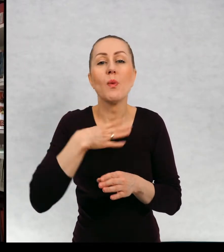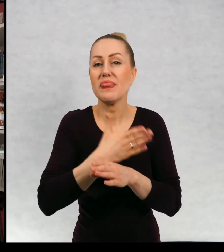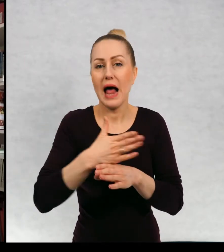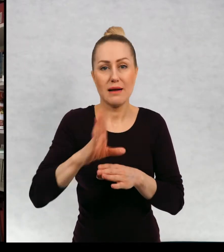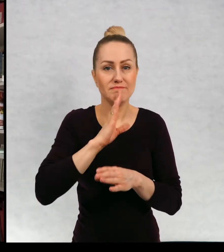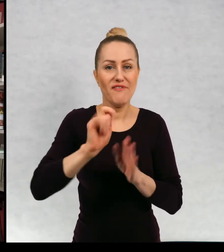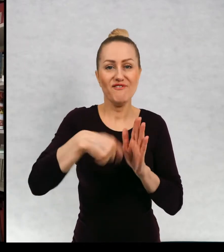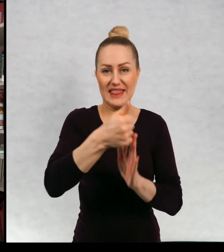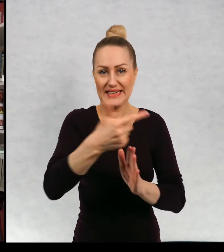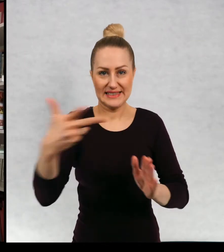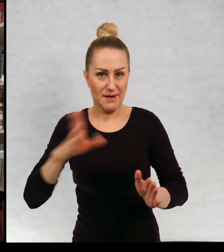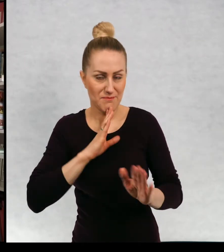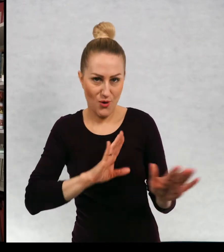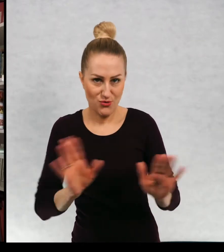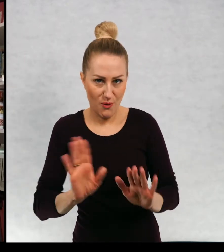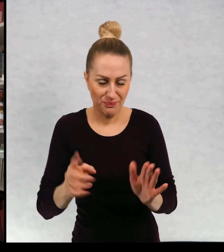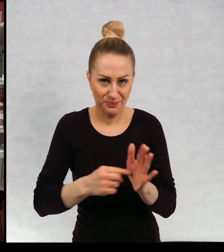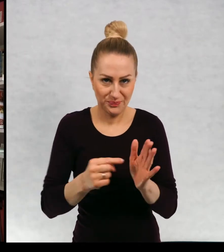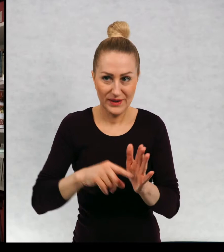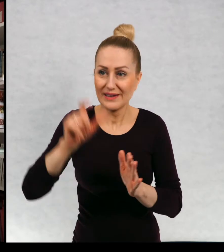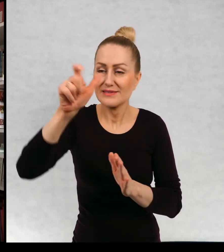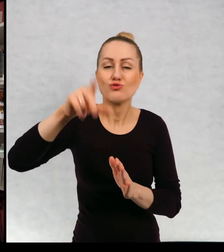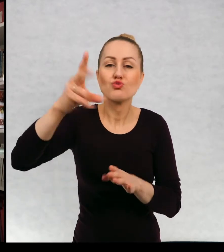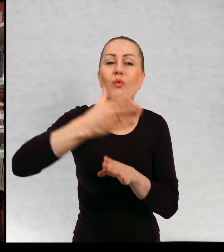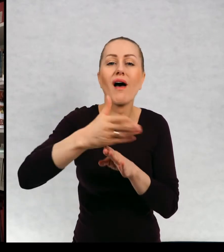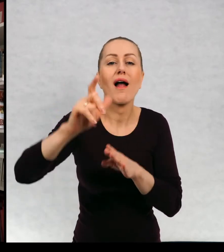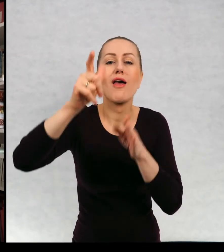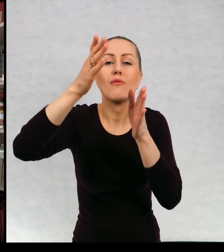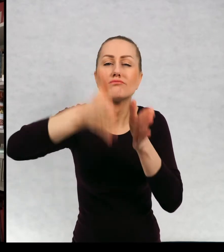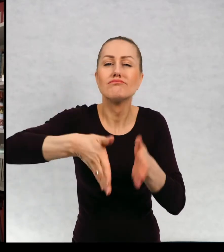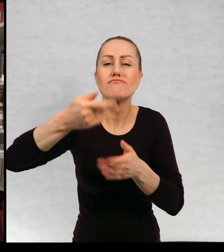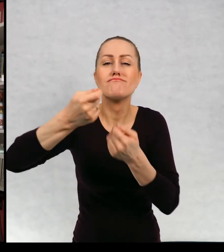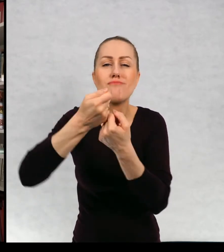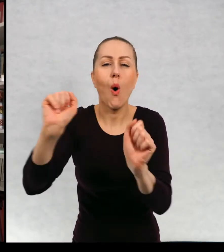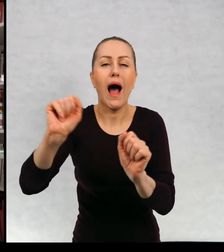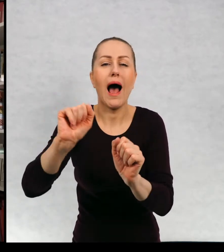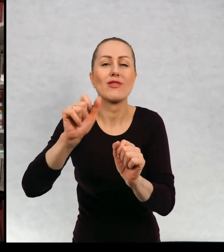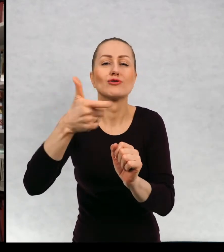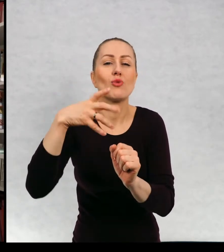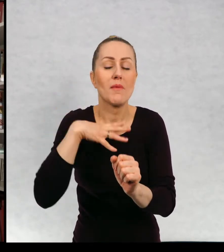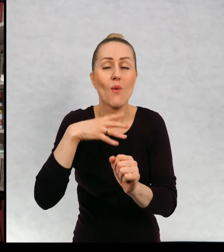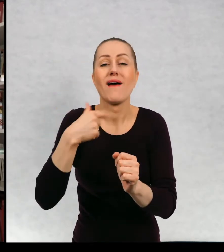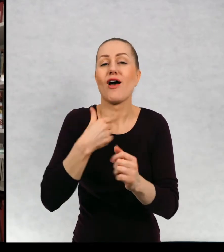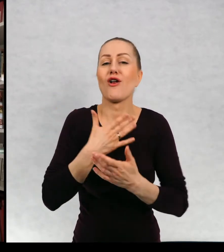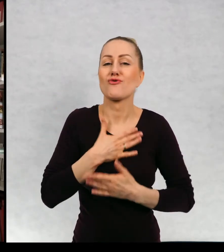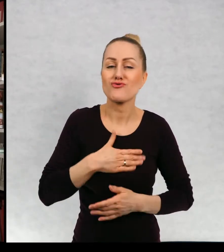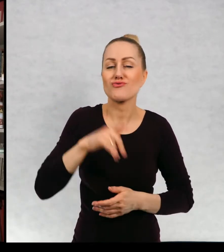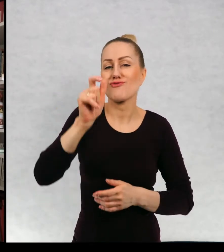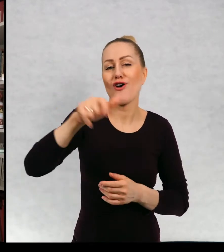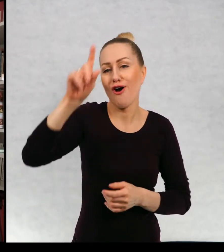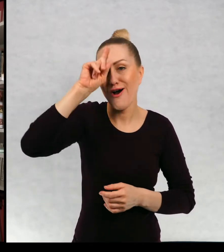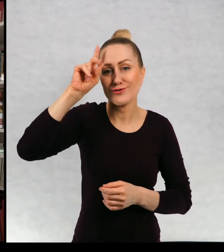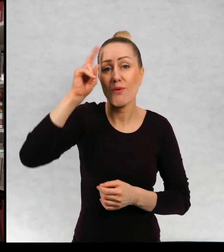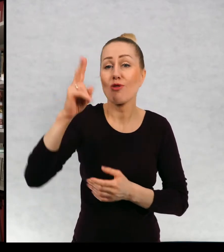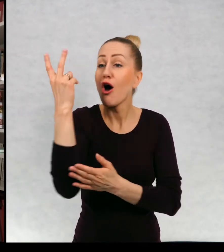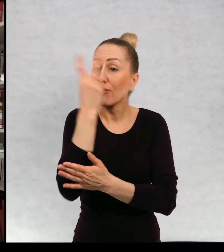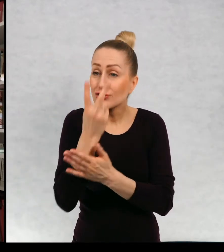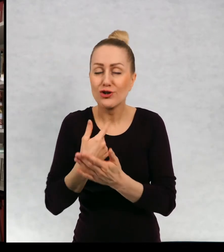zdarzyło coś się dalej zdarzyło bohaterowi. Ponieważ lubię mieć kontakt z czytelnikami i często na